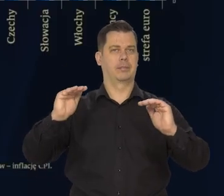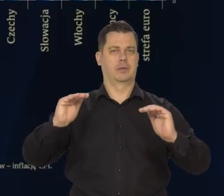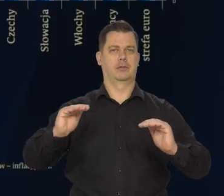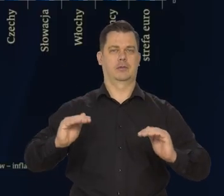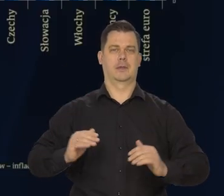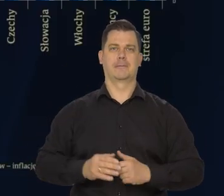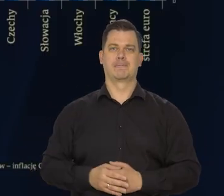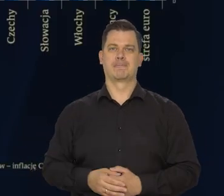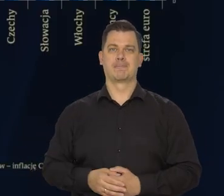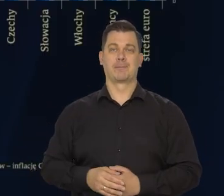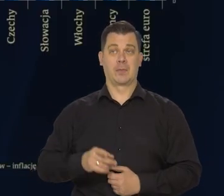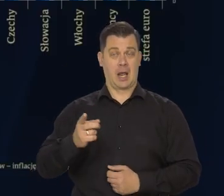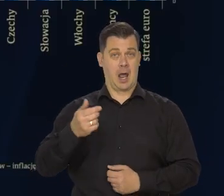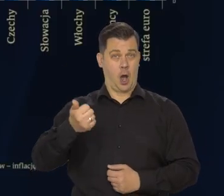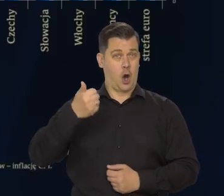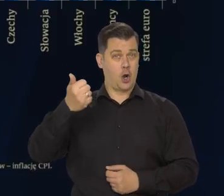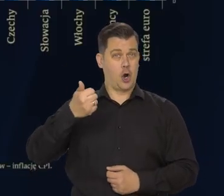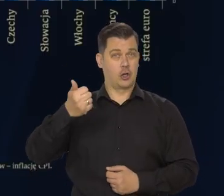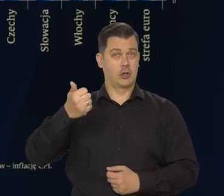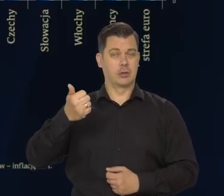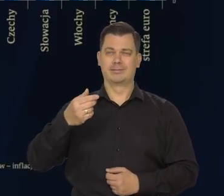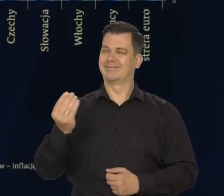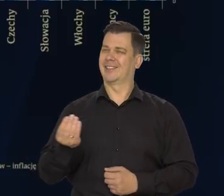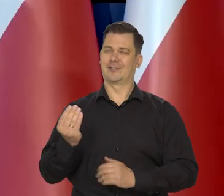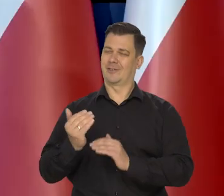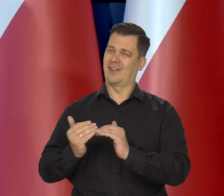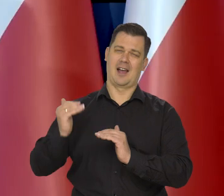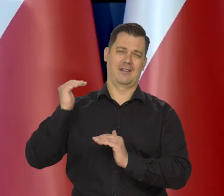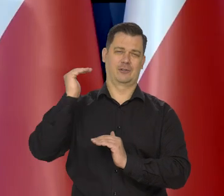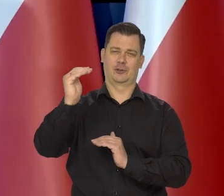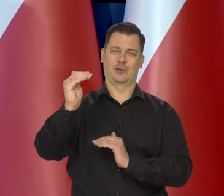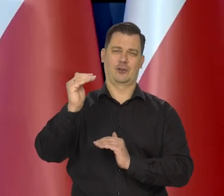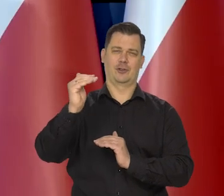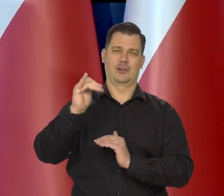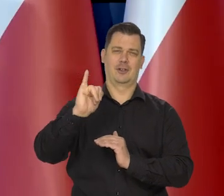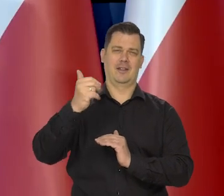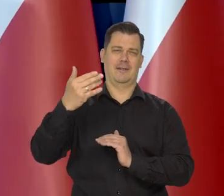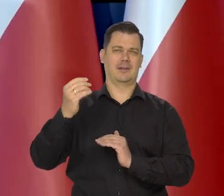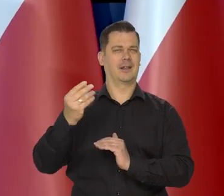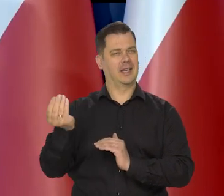Mimo to roczny wskaźnik inflacji pozostaje wysoki nadal. Mimo tego obniżenia.